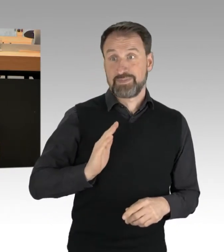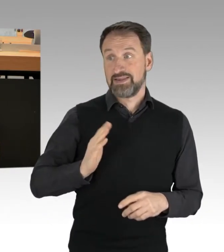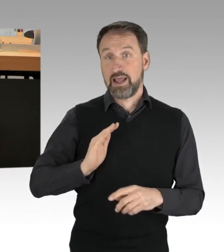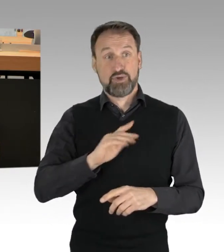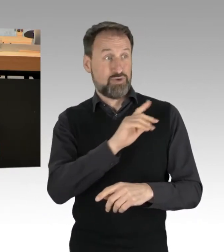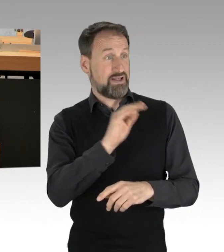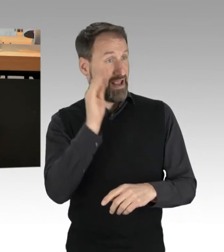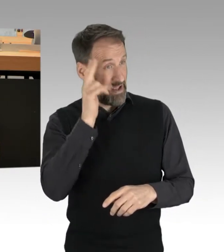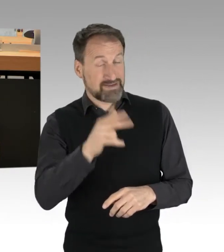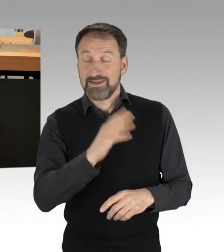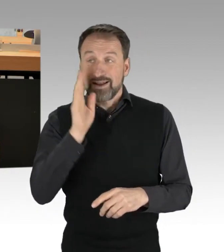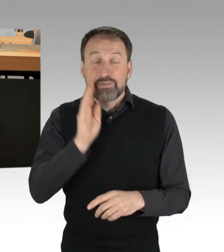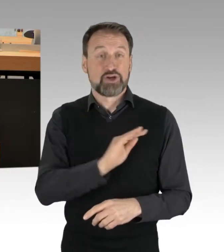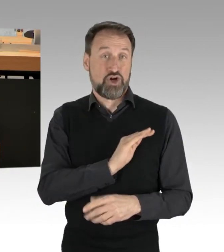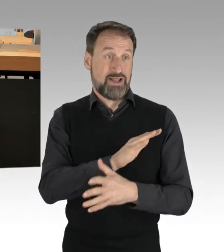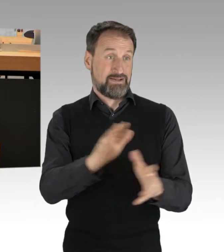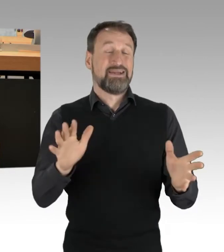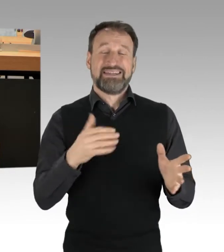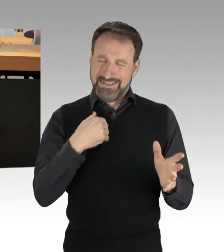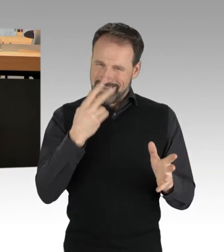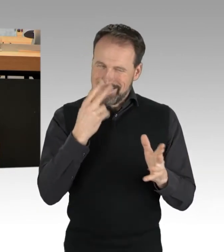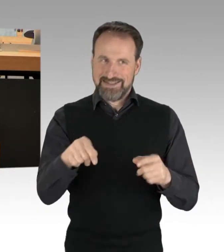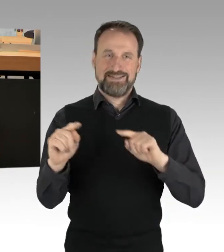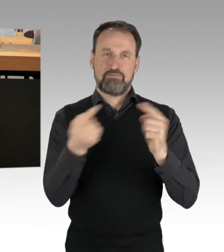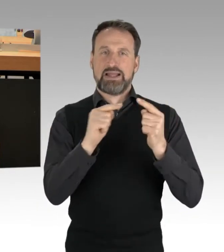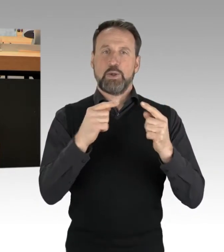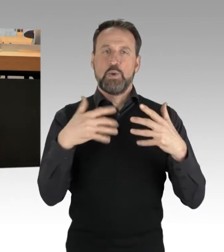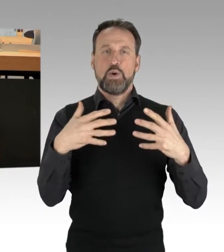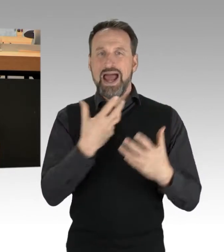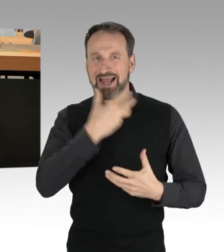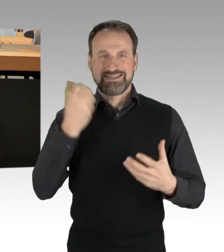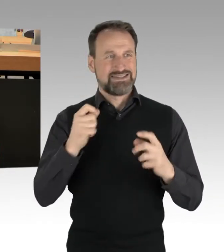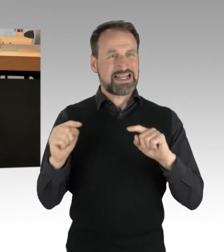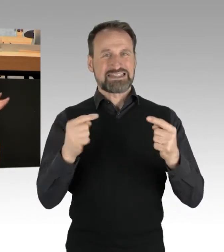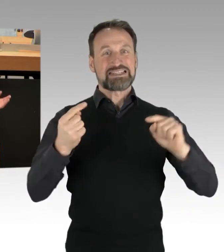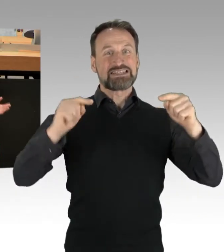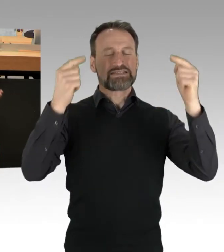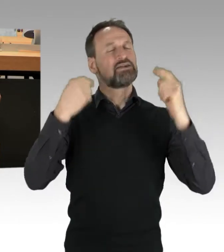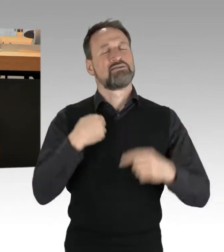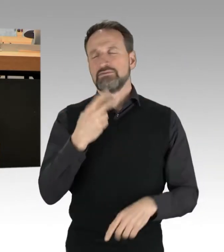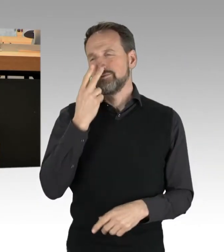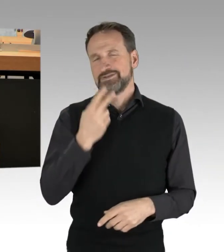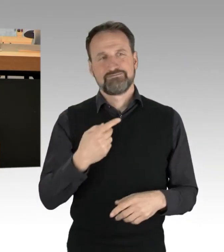es ist eine aufgeheizte Debatte und ich sehe, wir werden uns hier und heute nicht einig. Aber es gibt einen ganz einfachen Trick,